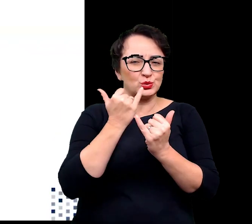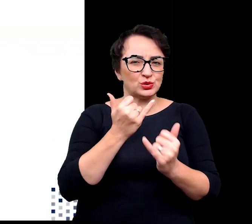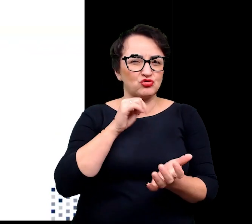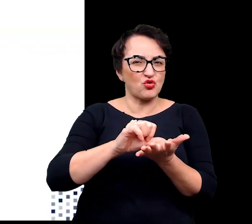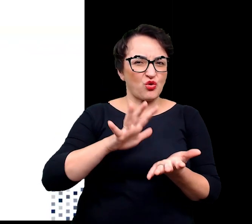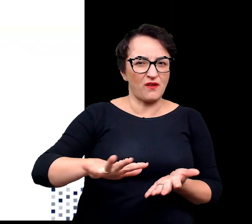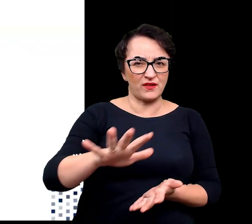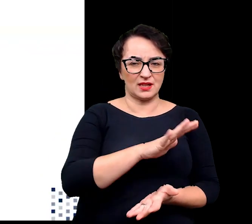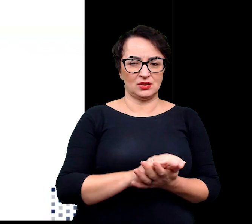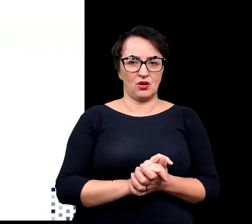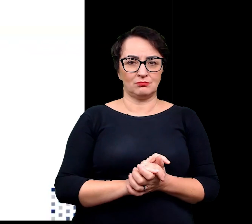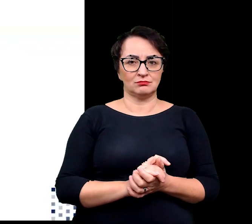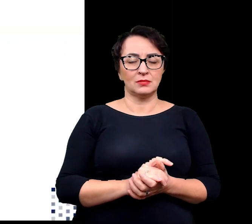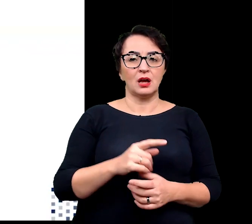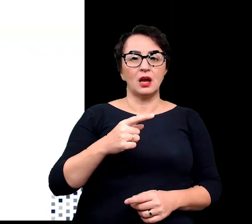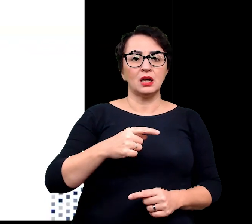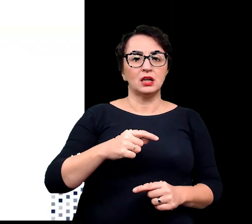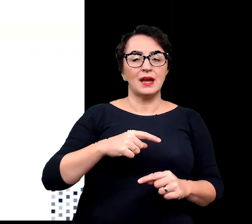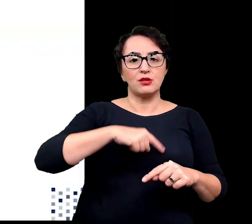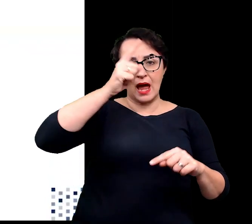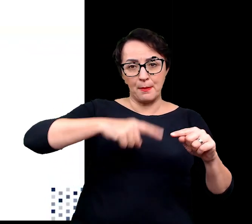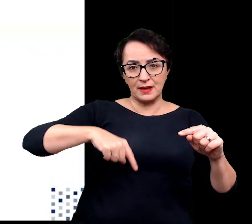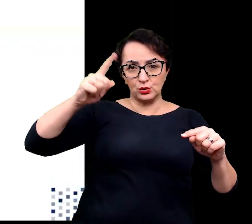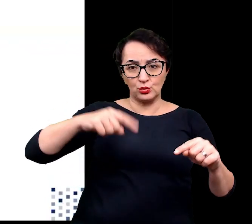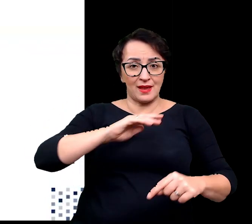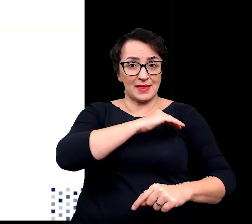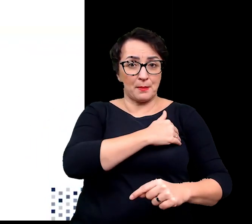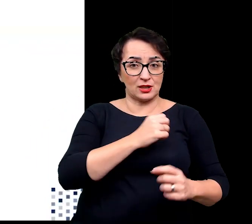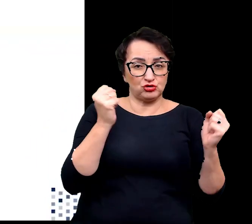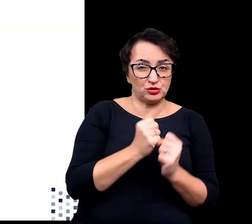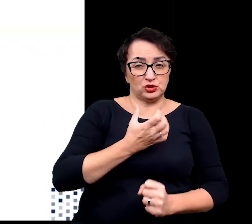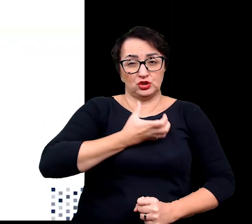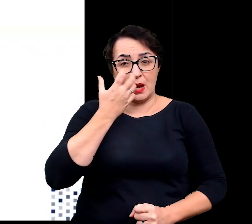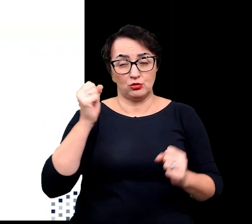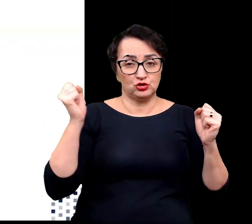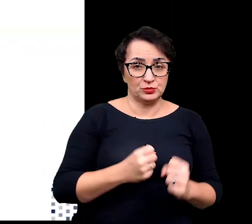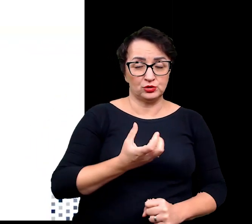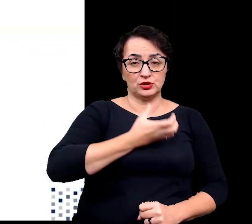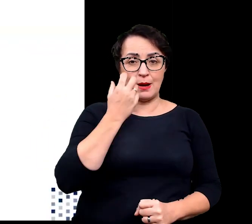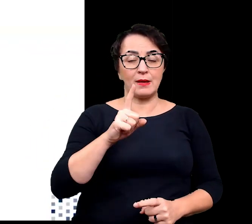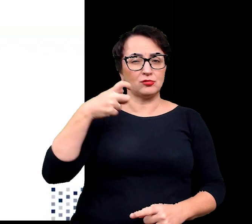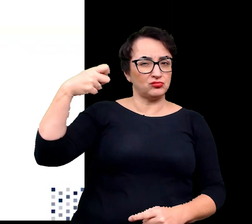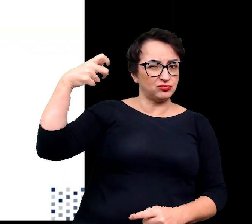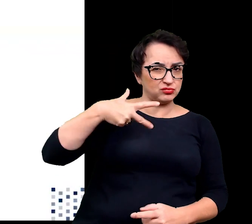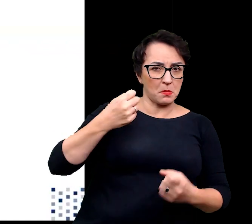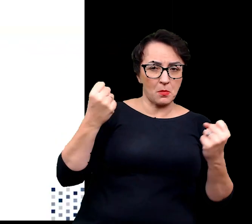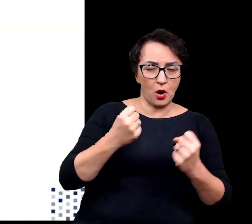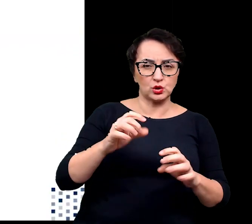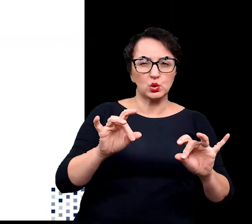takimi jak wysokie dobowe amplitudy temperatur, silne nasłonecznienie, zasolenie czy wiatr.